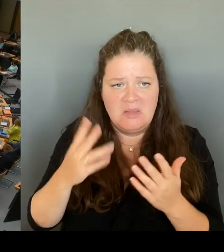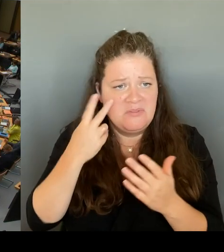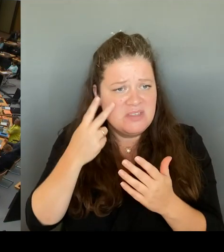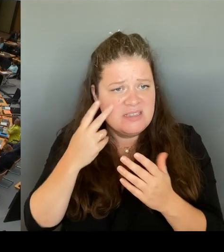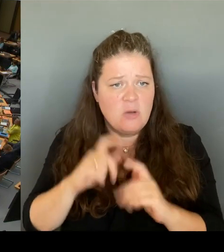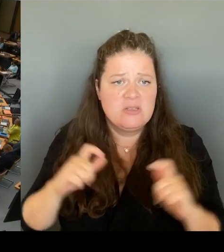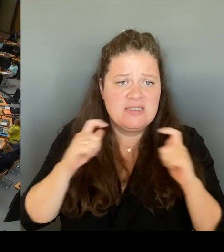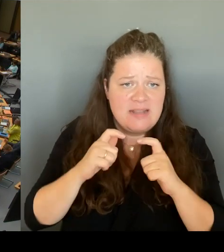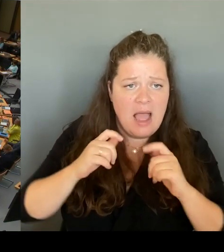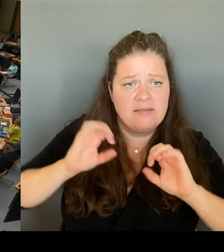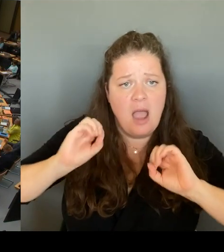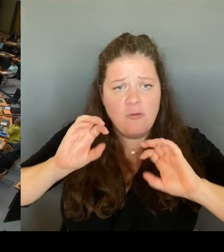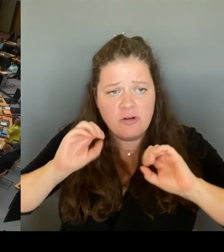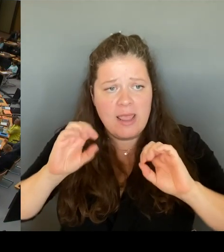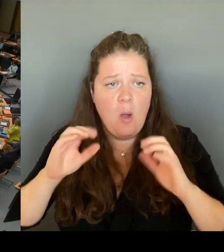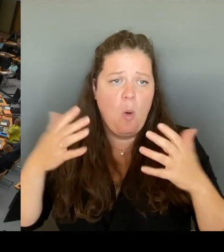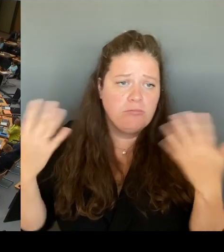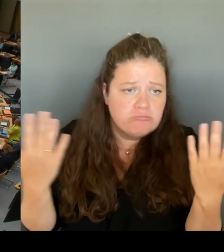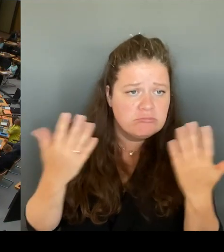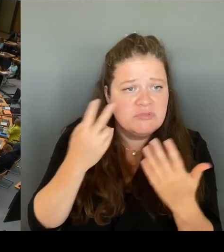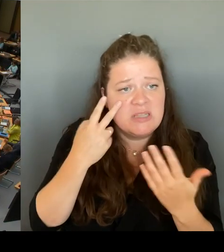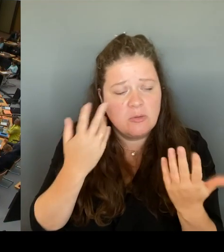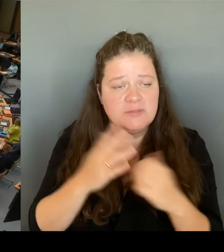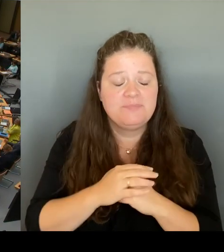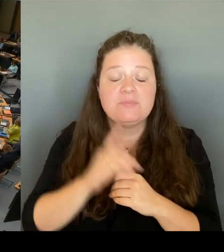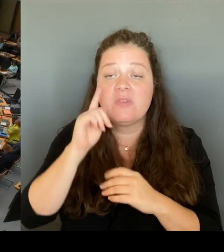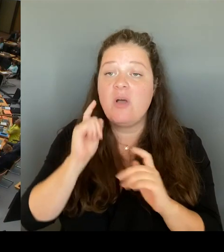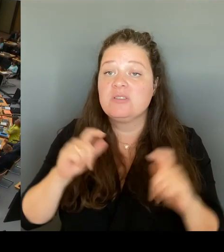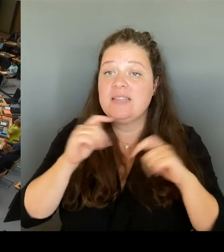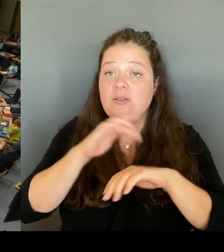(Rednerwechsel) Ja, sehr gerne. Vielen Dank. Frau Präsidentin!